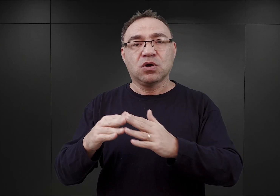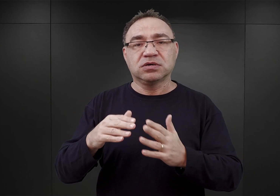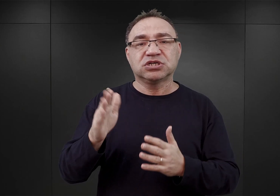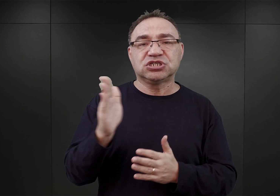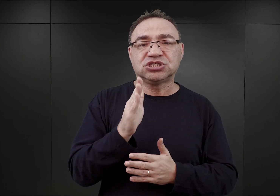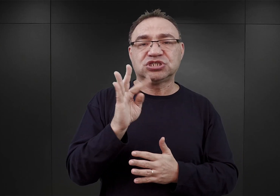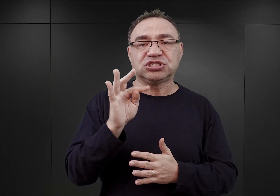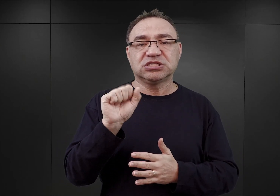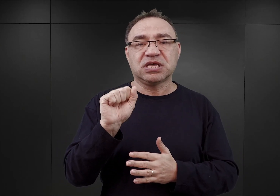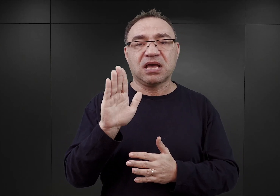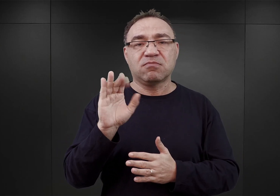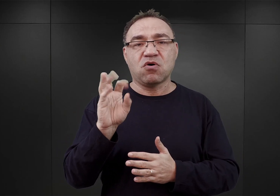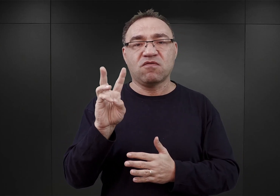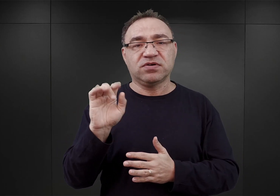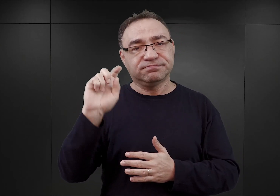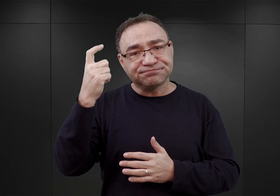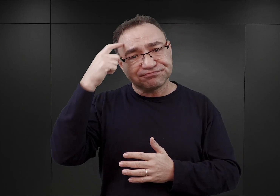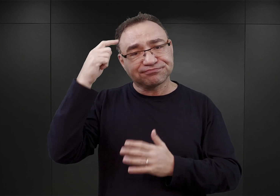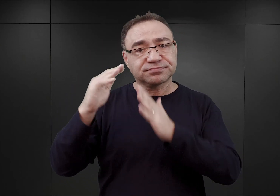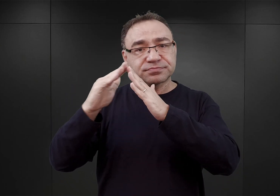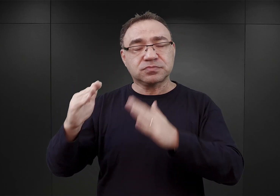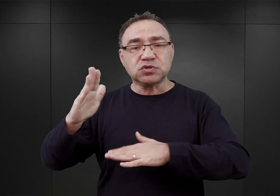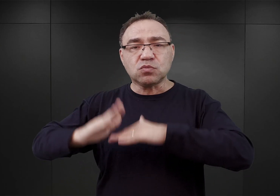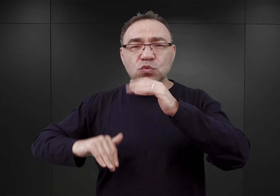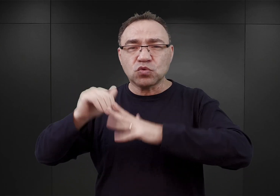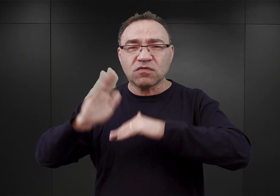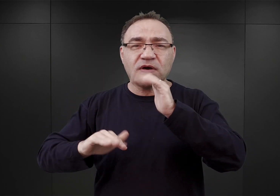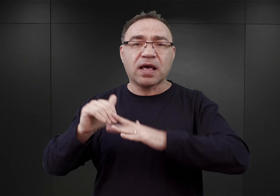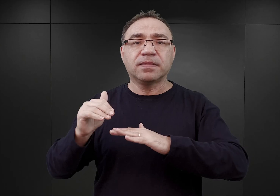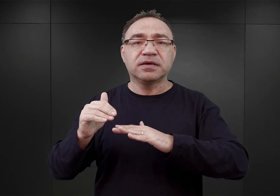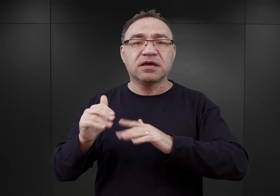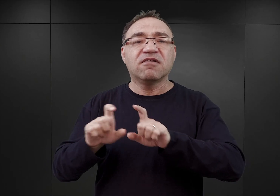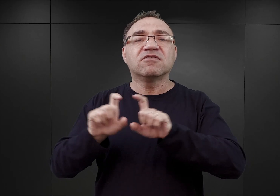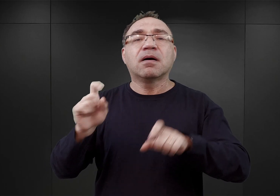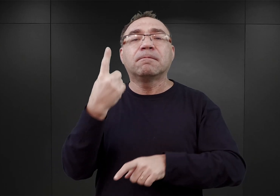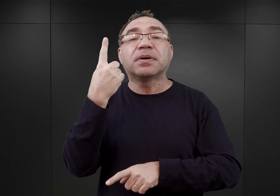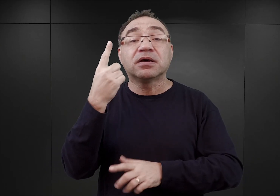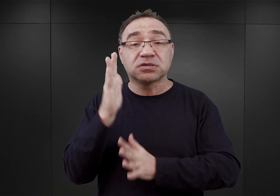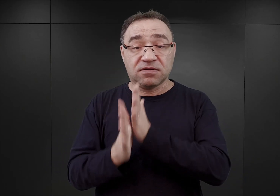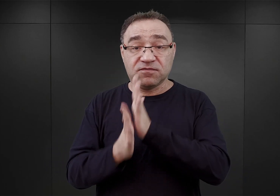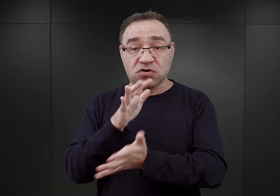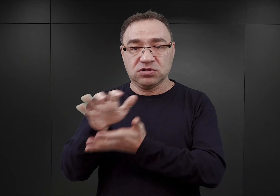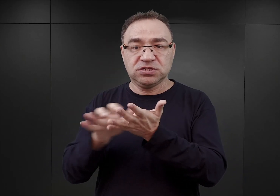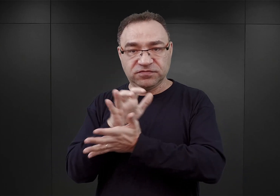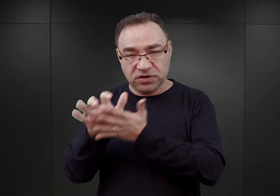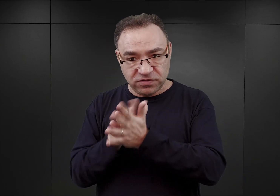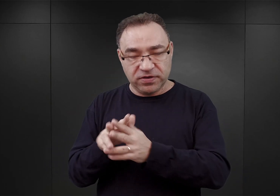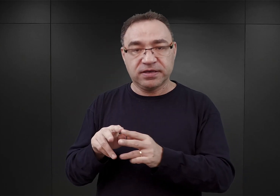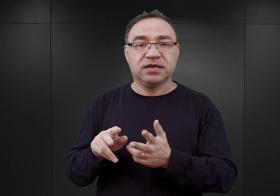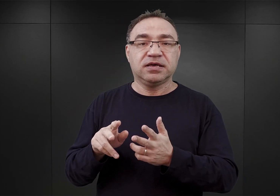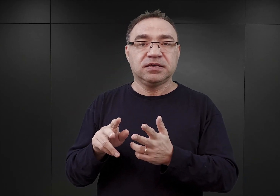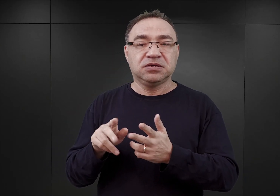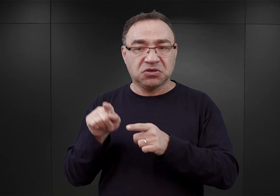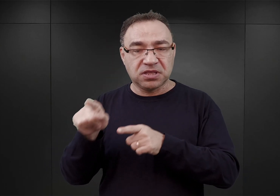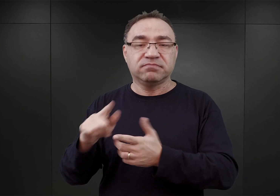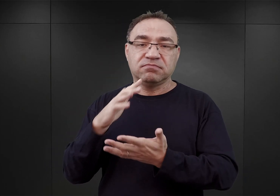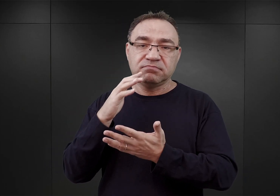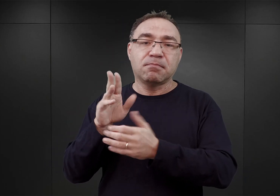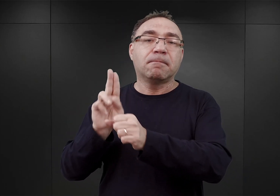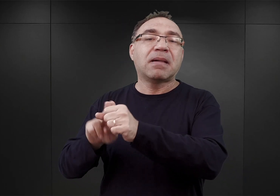który to został zbudowany jeszcze w czasie pierwszej wojny światowej i w okresie międzywojennym służył jako magazyn tytoniu.